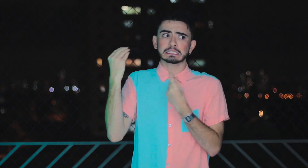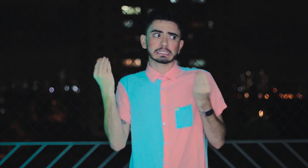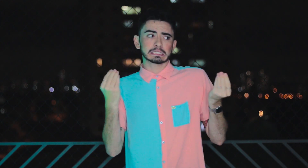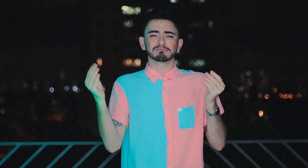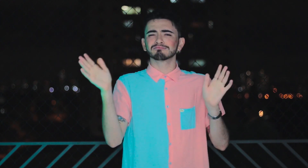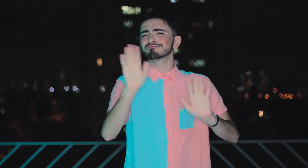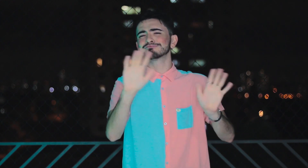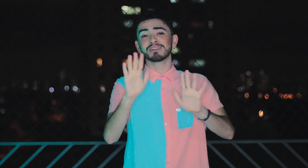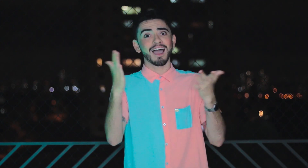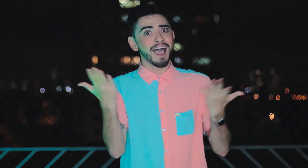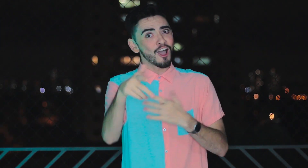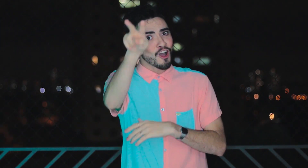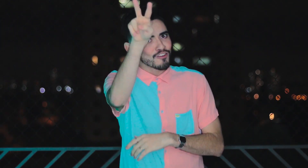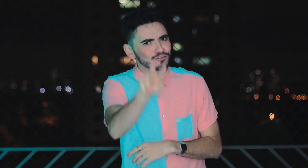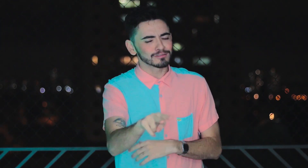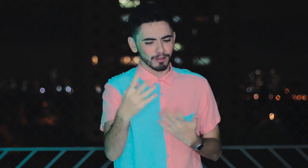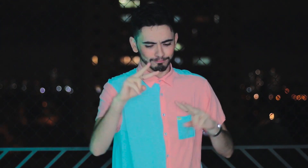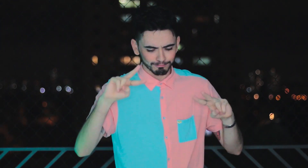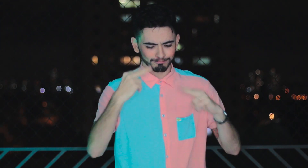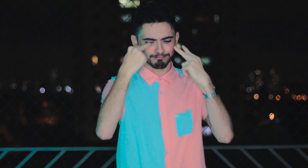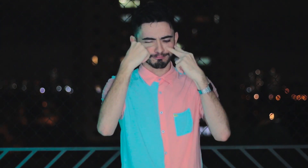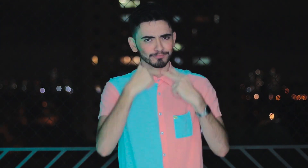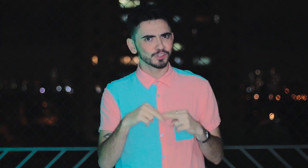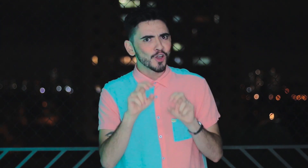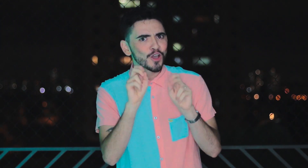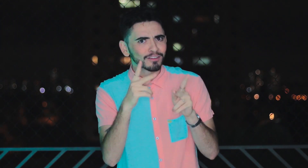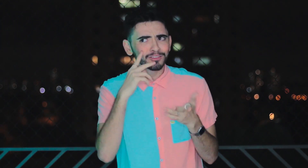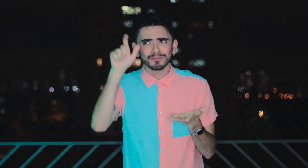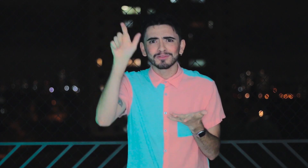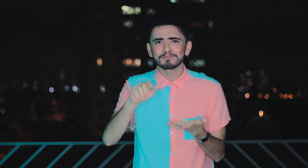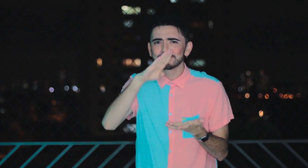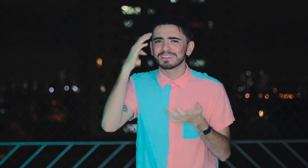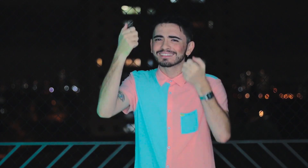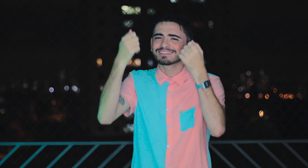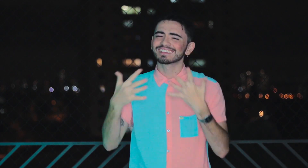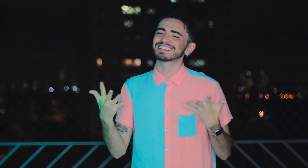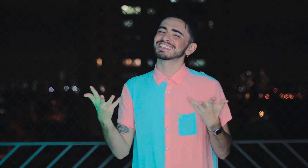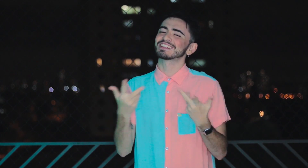Deixa os outros pra lá! Agora se olhe, se veja! Você viu o que a Betina falou, simplesmente incrível!